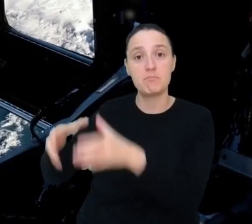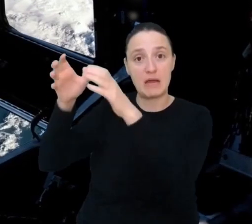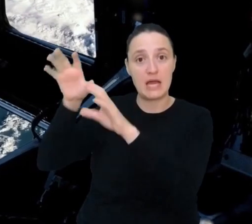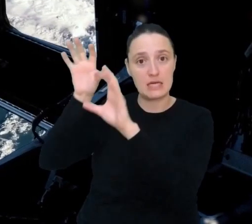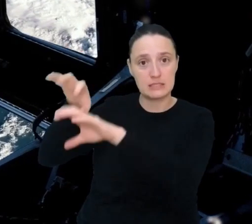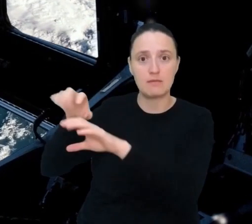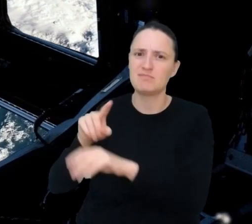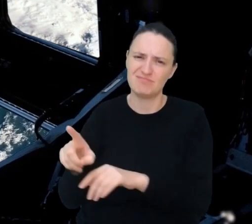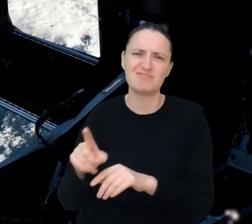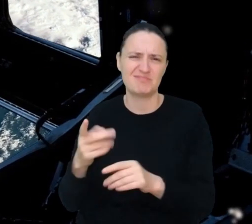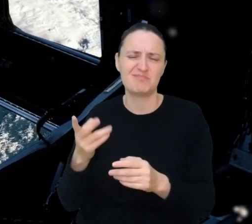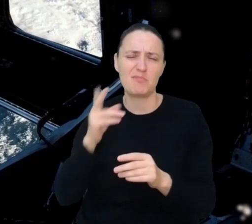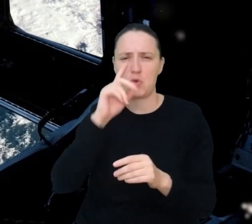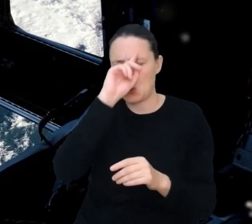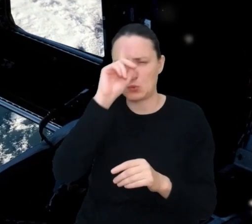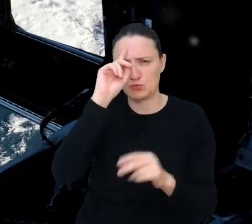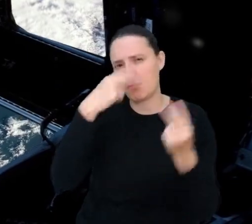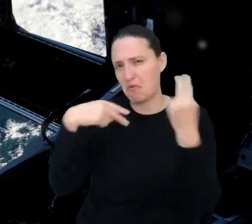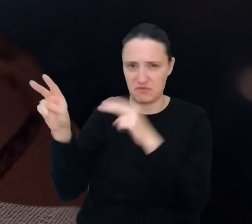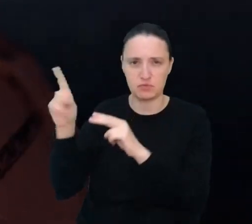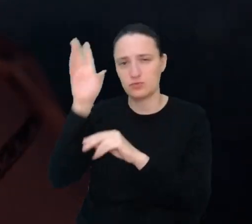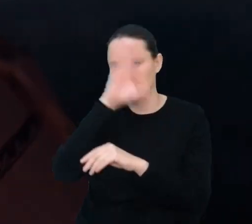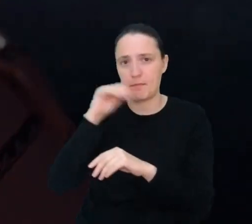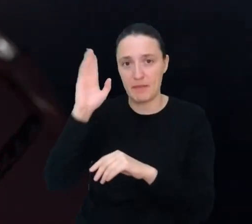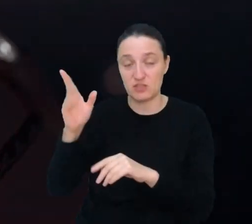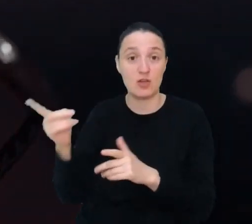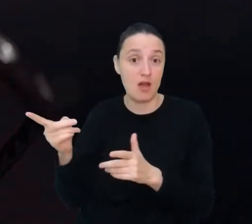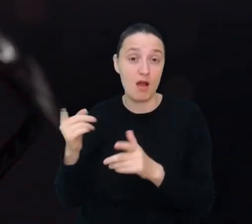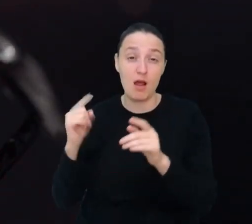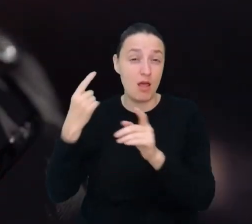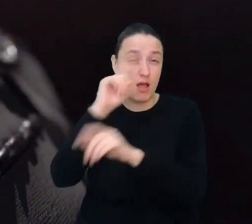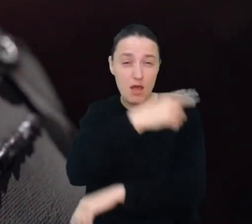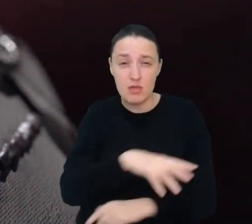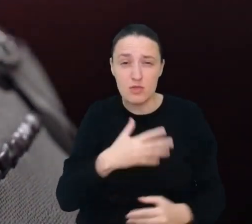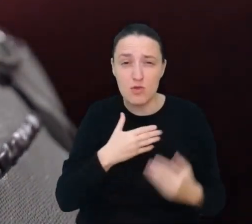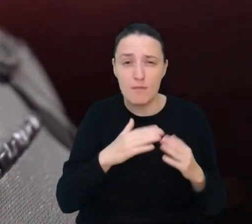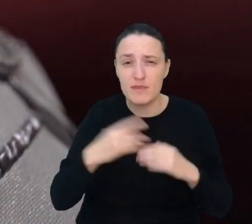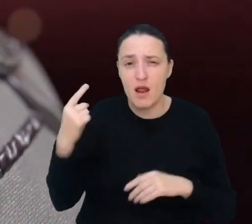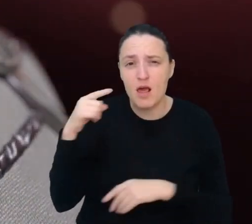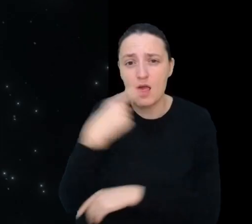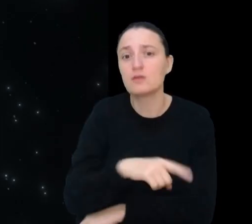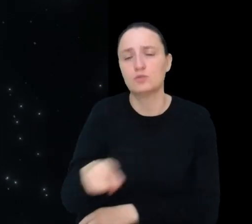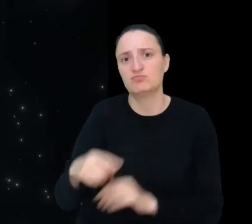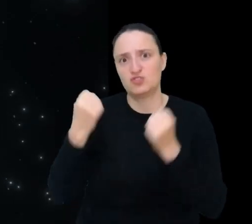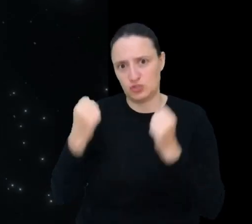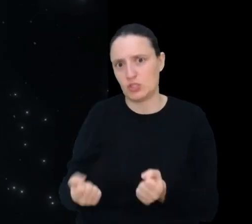Bycie tak daleko od domu, w zupełnie innych, trudnych warunkach, to duże wyzwanie dla osób mieszkających na Księżycu.